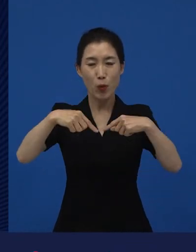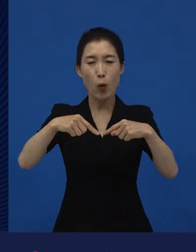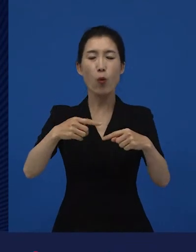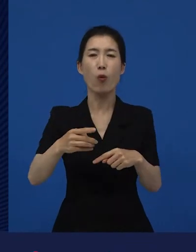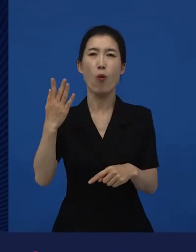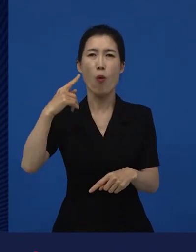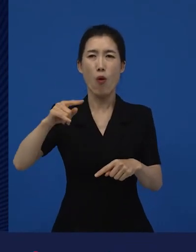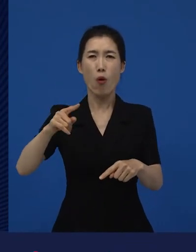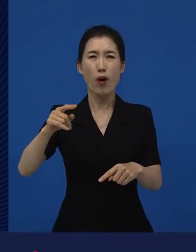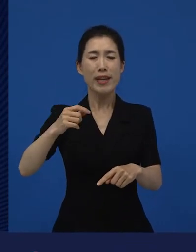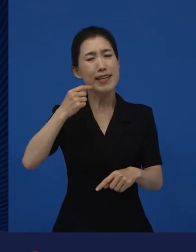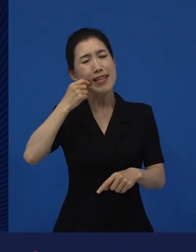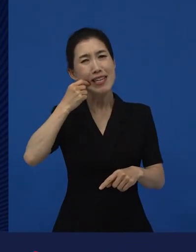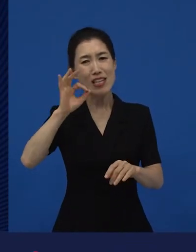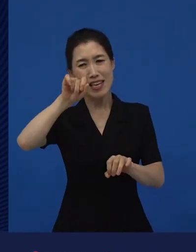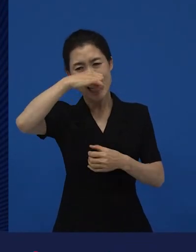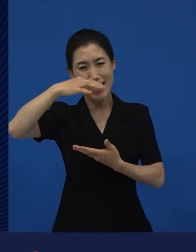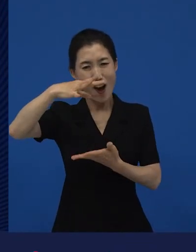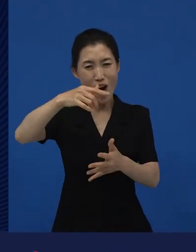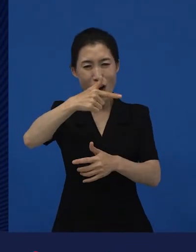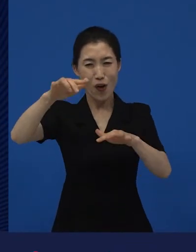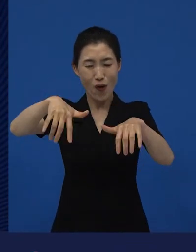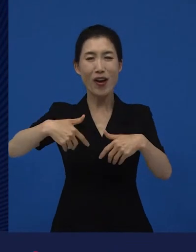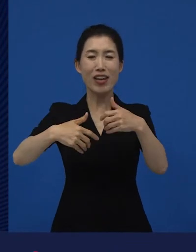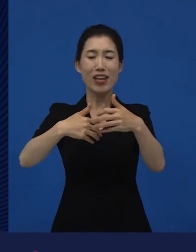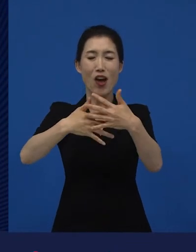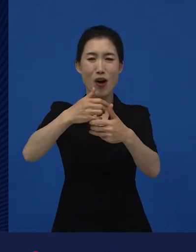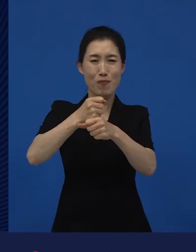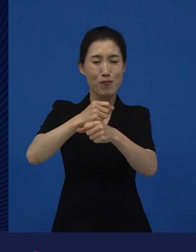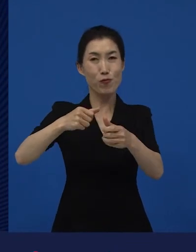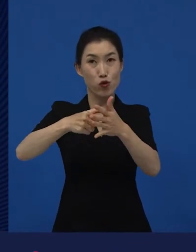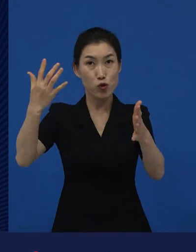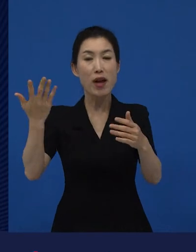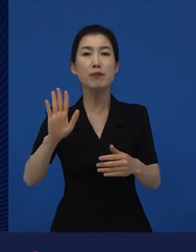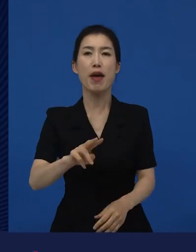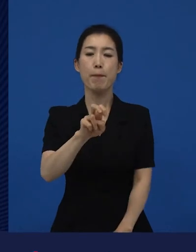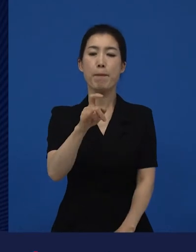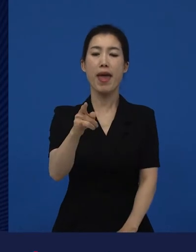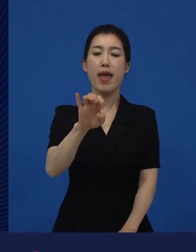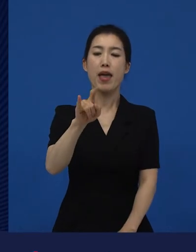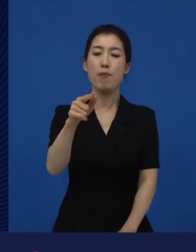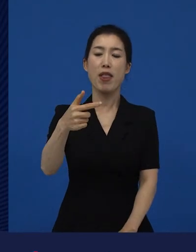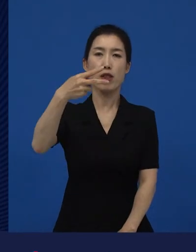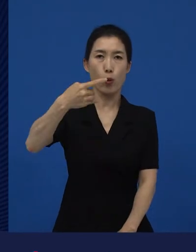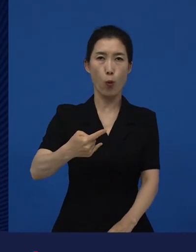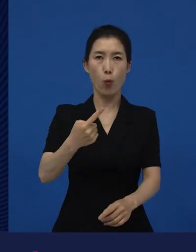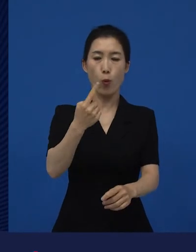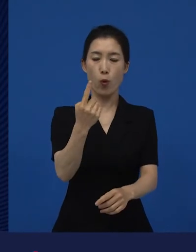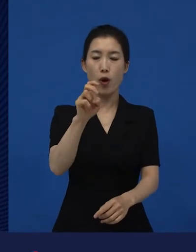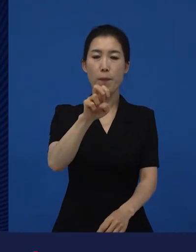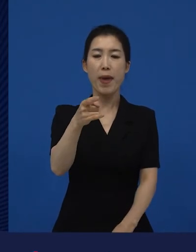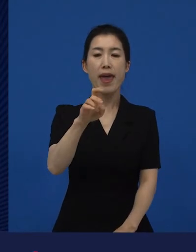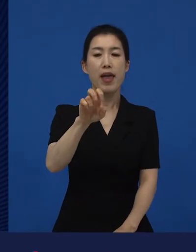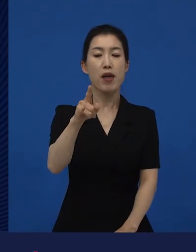라는 작품이 선댄스에서 굉장히 오래전에 소개가 돼서 그 이후에 또 다른 시선으로